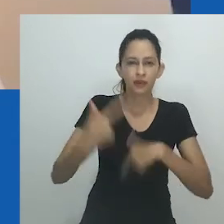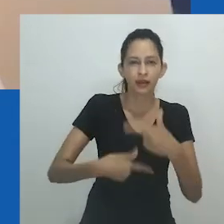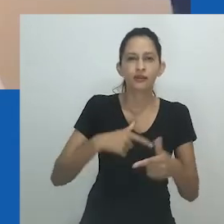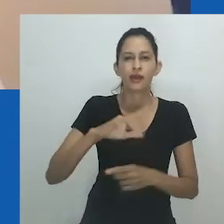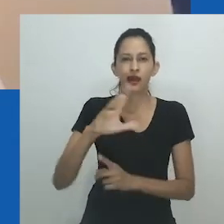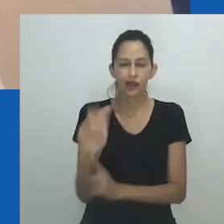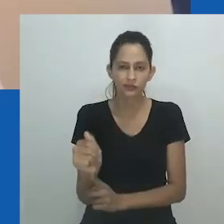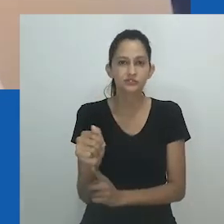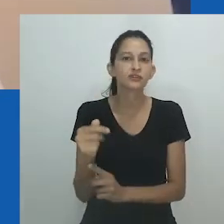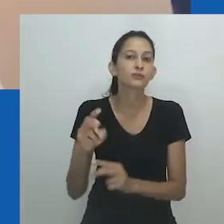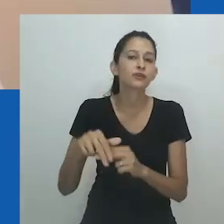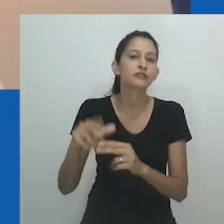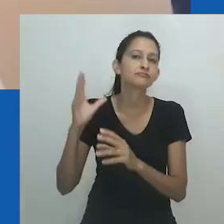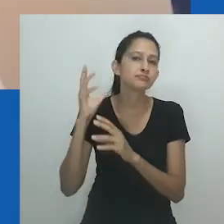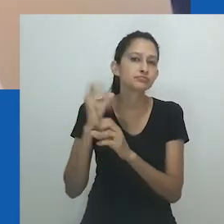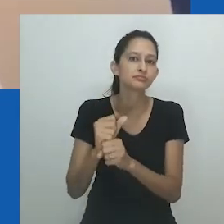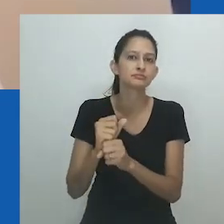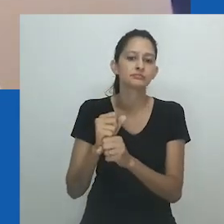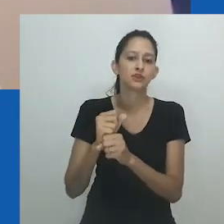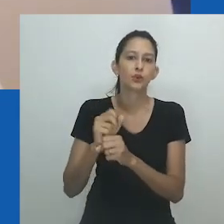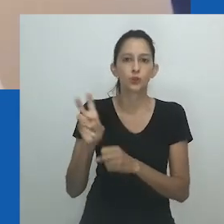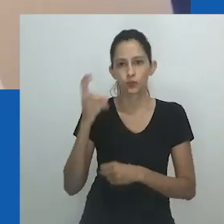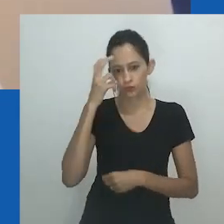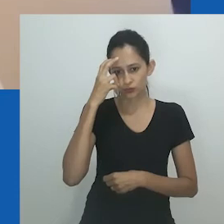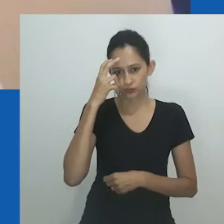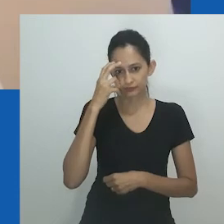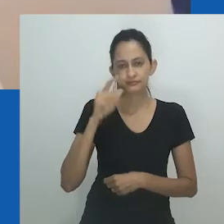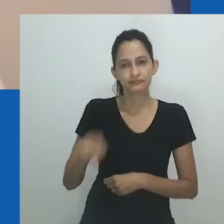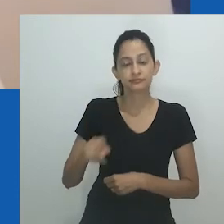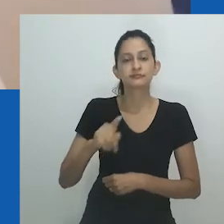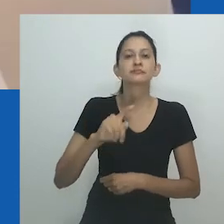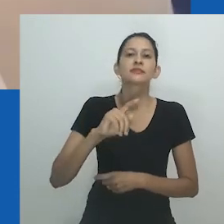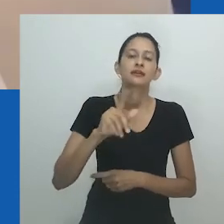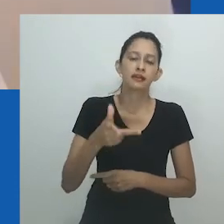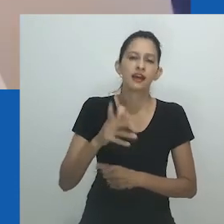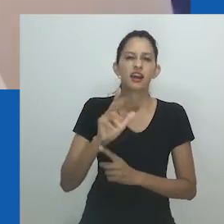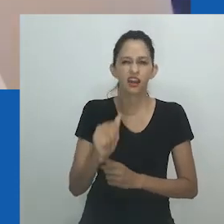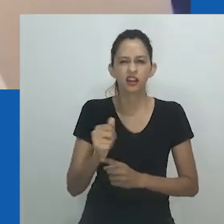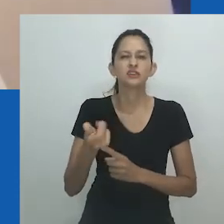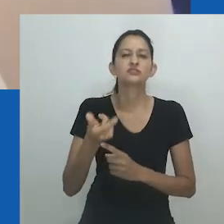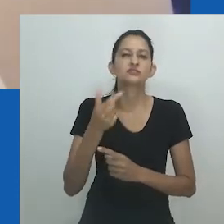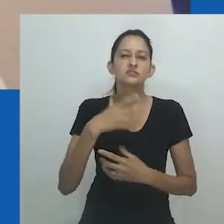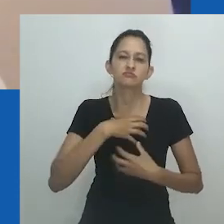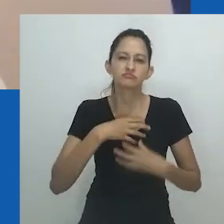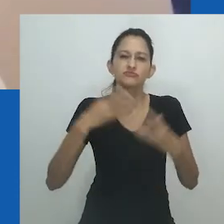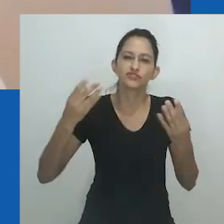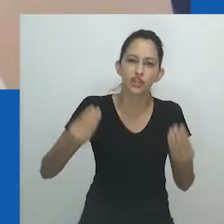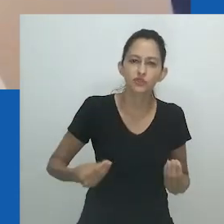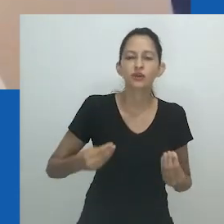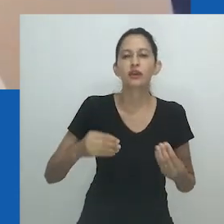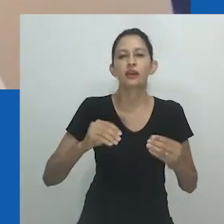Os materiais e tecidos que utiliza podem ser pensados como metáforas visuais, revelando uma nova possibilidade de coexistência.